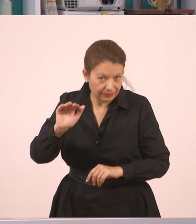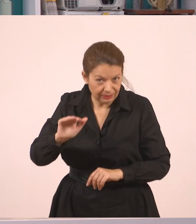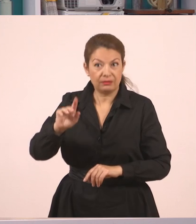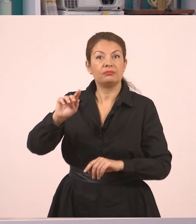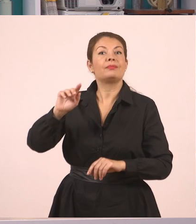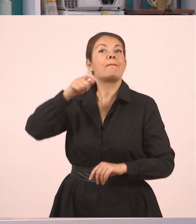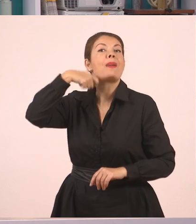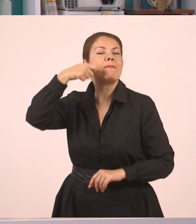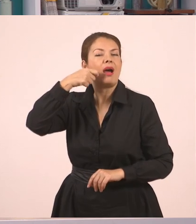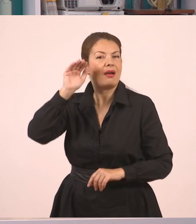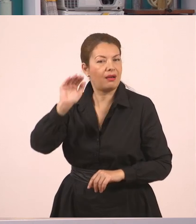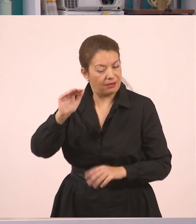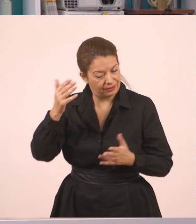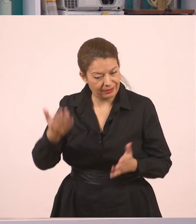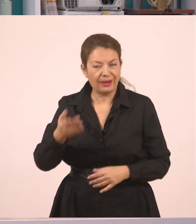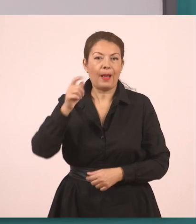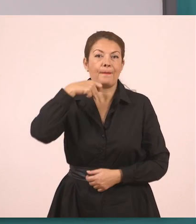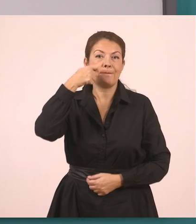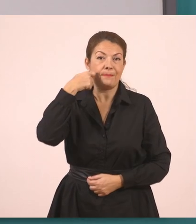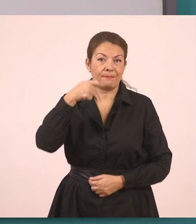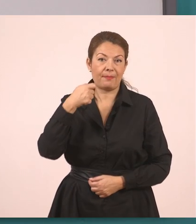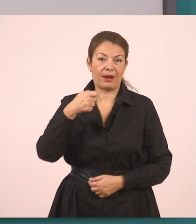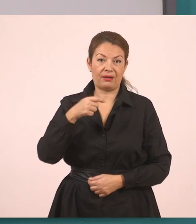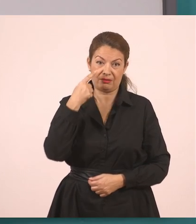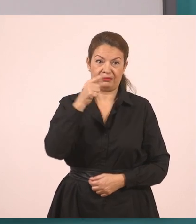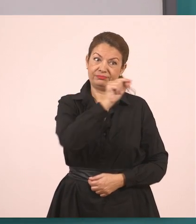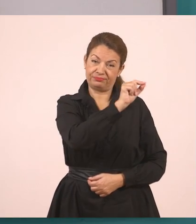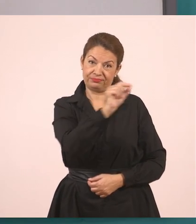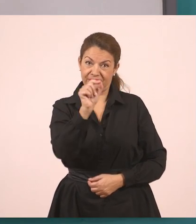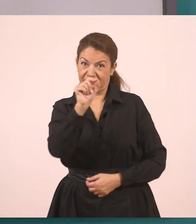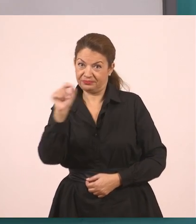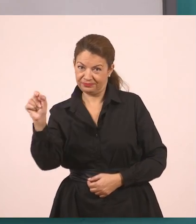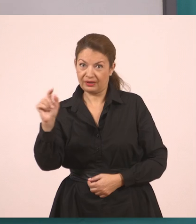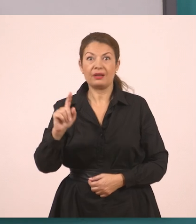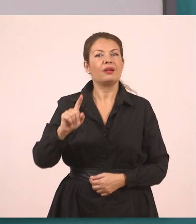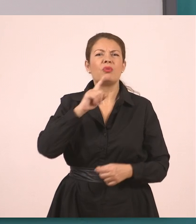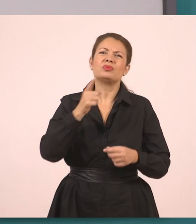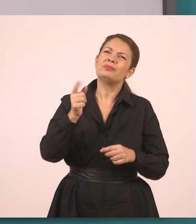Η μητέρα, λοιπόν, όπως ξεκινήσαμε και από εδώ η υπάλληλος, ξεκινάμε.